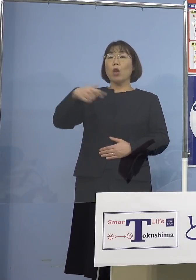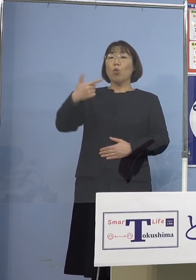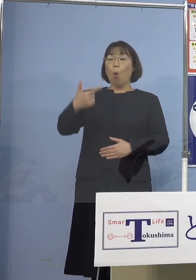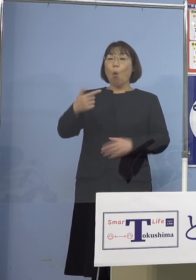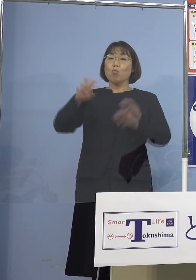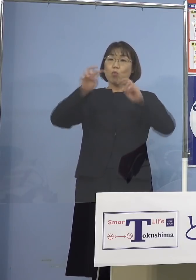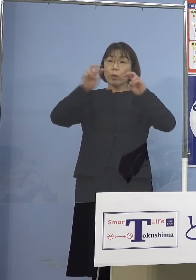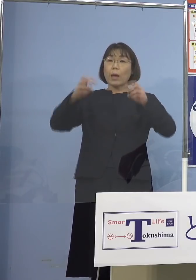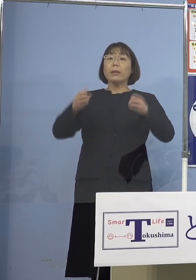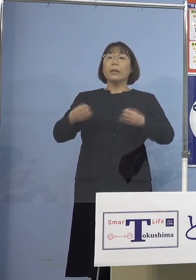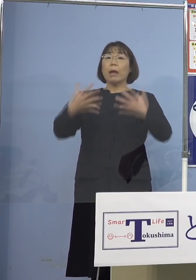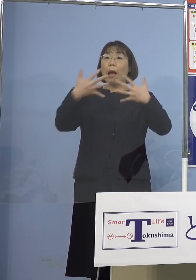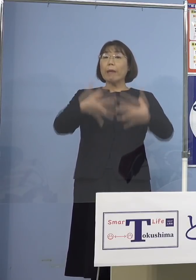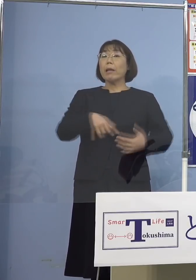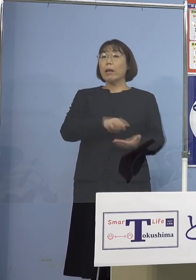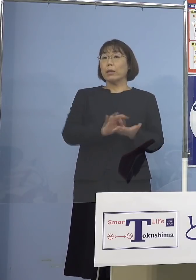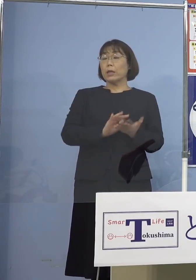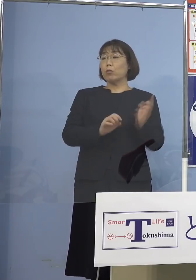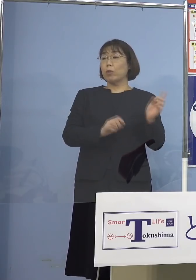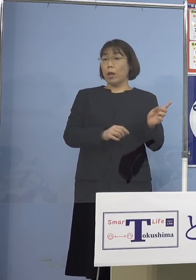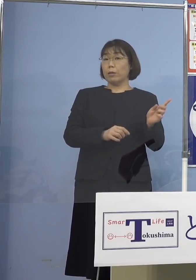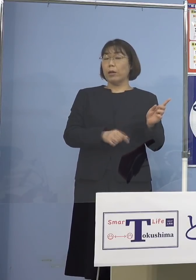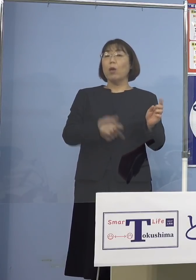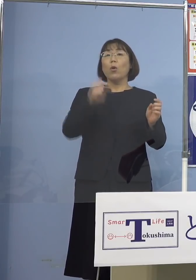こちらをやっておりますから こうした中でそうしたものが